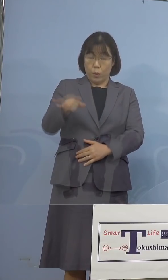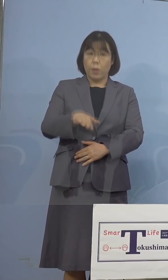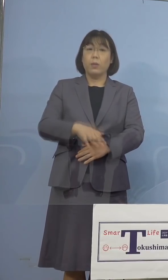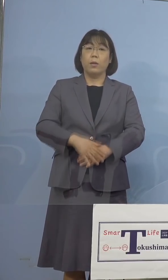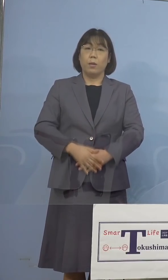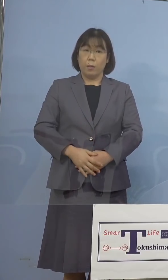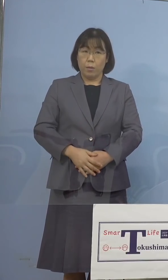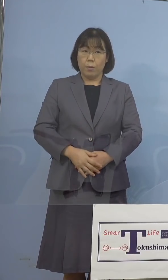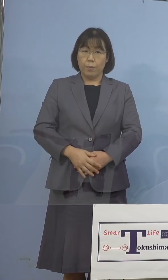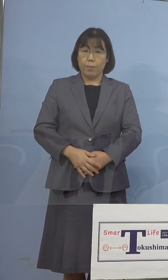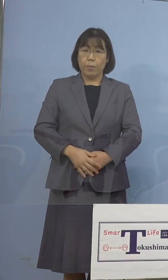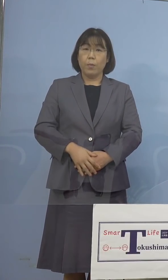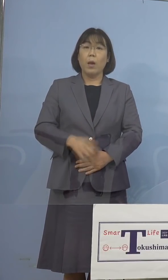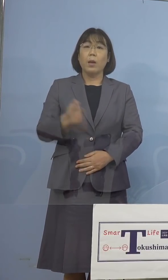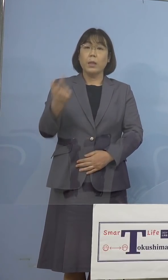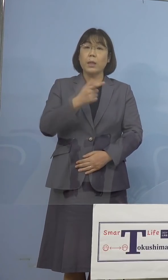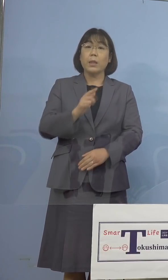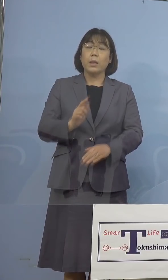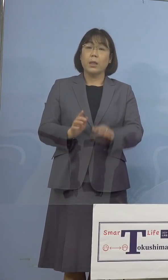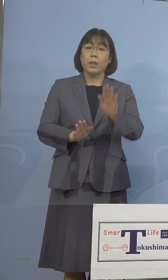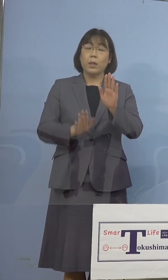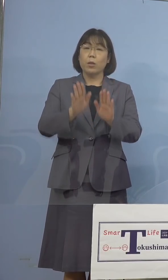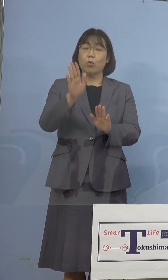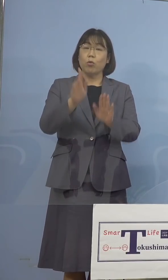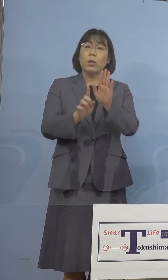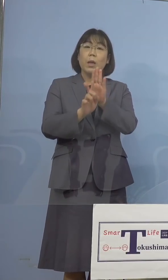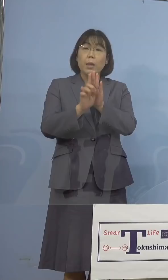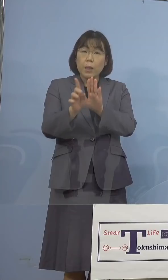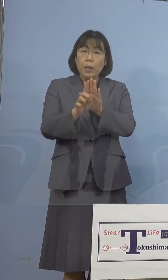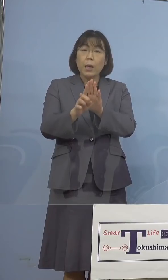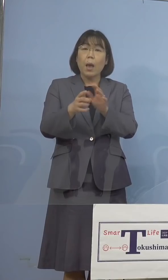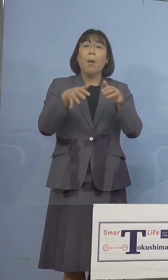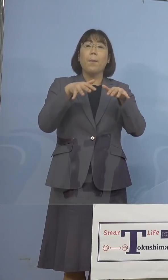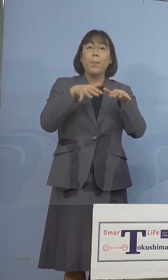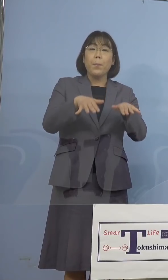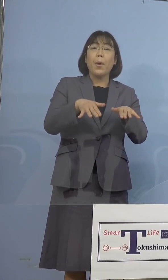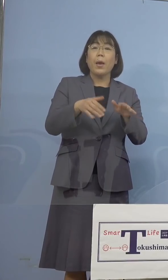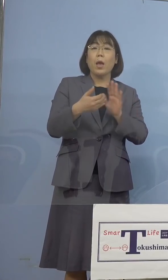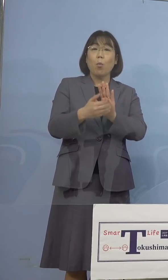これら「緊急事態宣言」及び 「まん延防止等重点措置」の